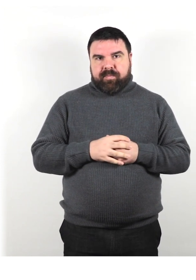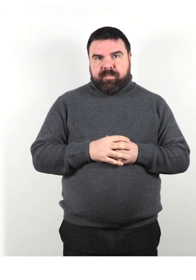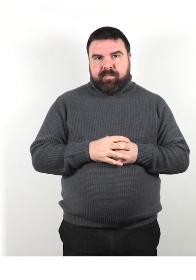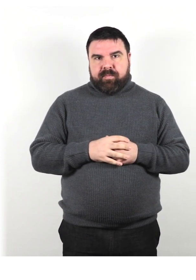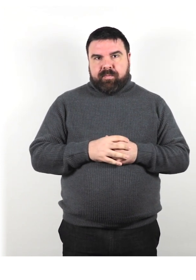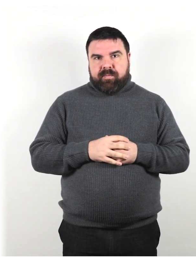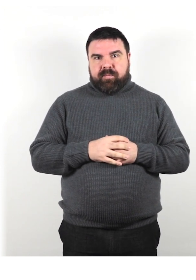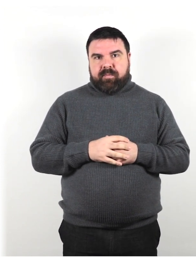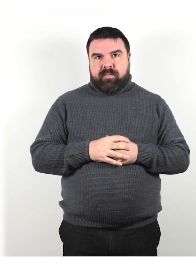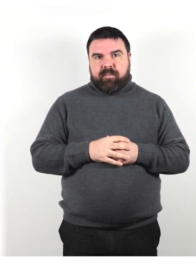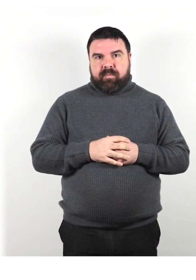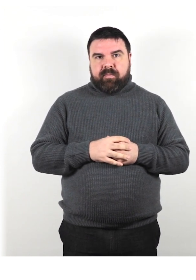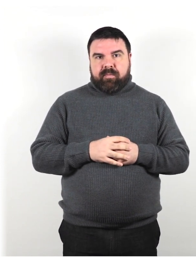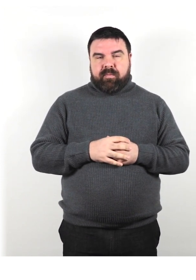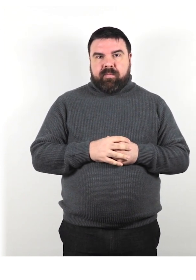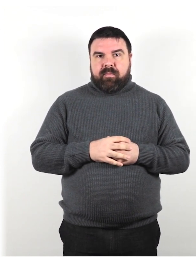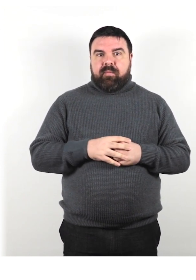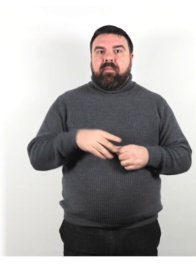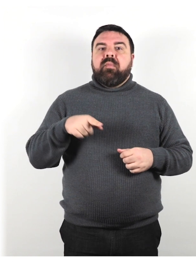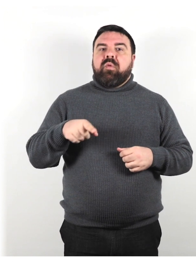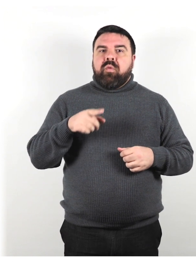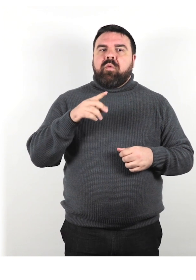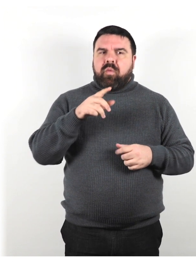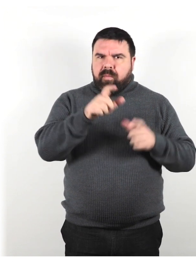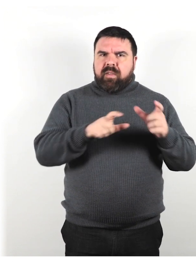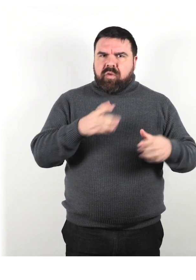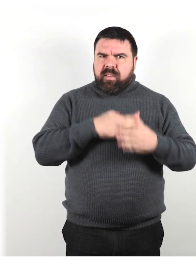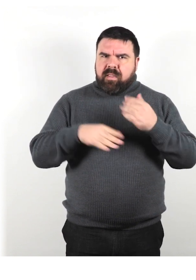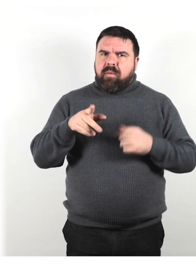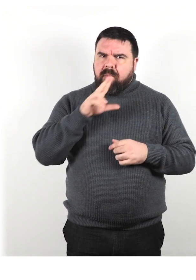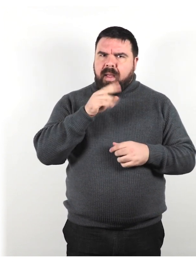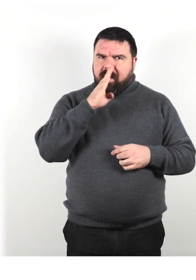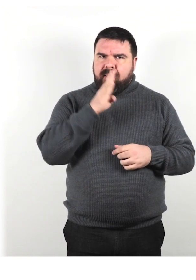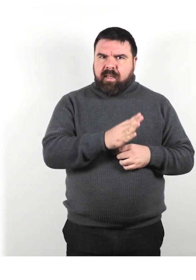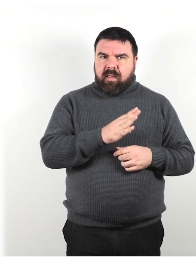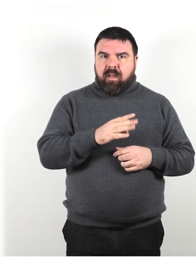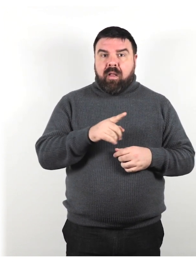Parla direttamente alle persone con disabilità, non ai loro accompagnatori;